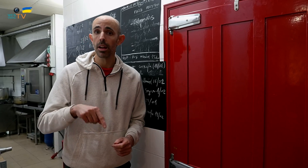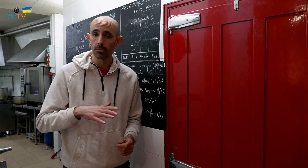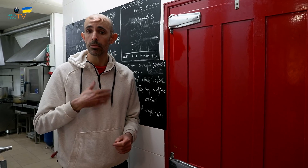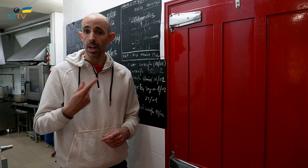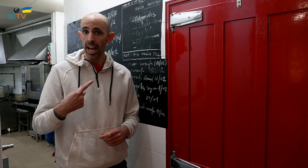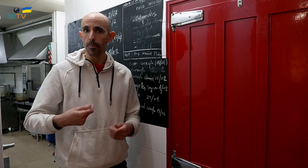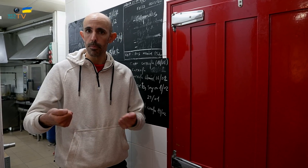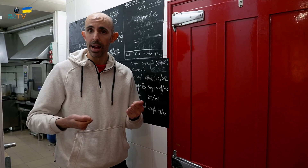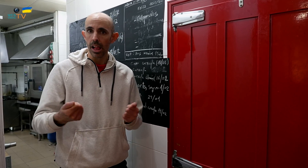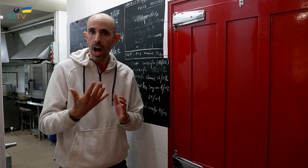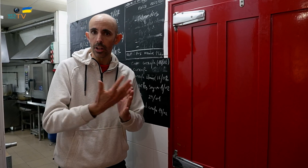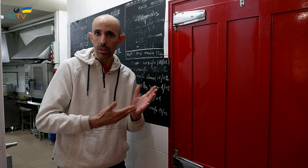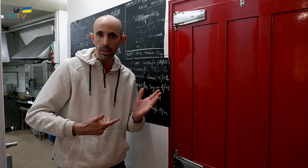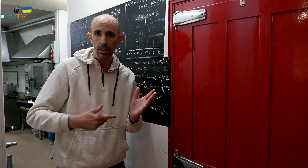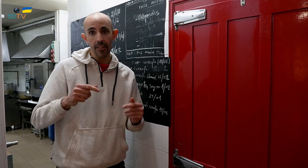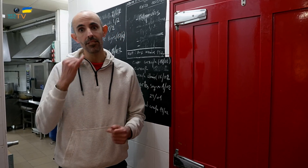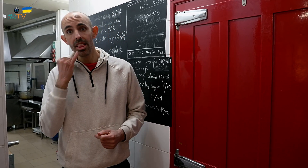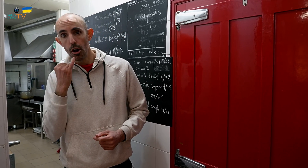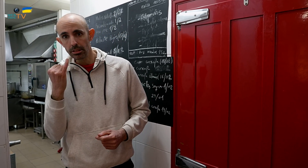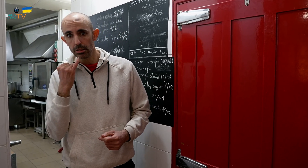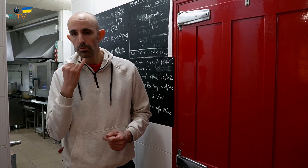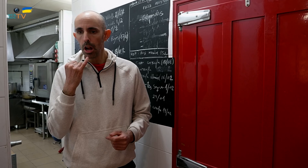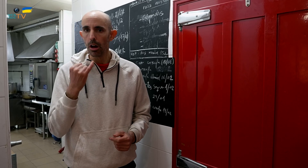También tenemos paella de arroz y de fideua.